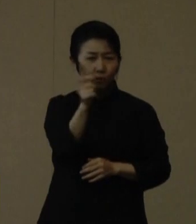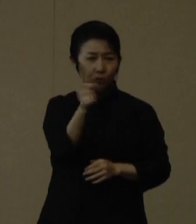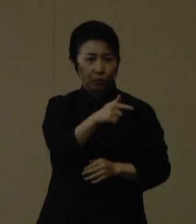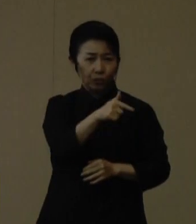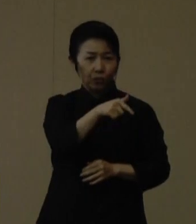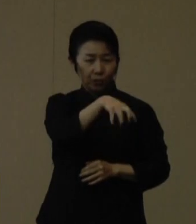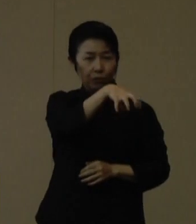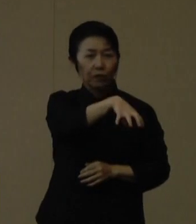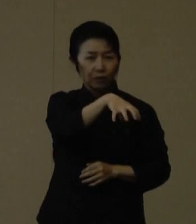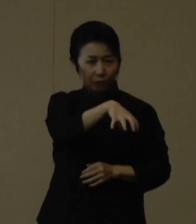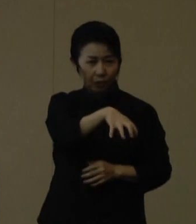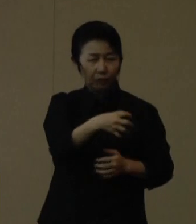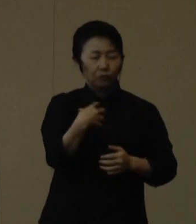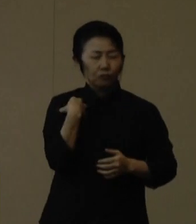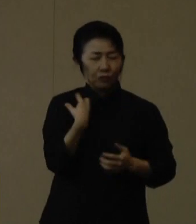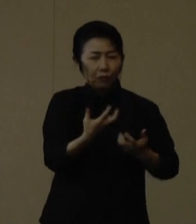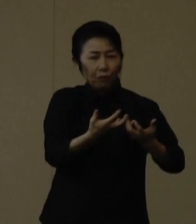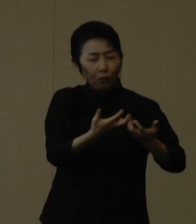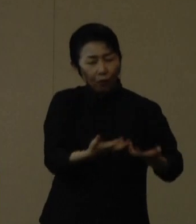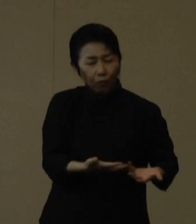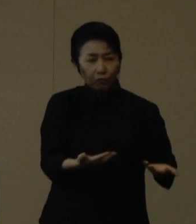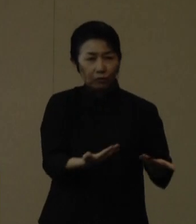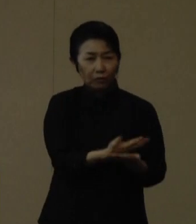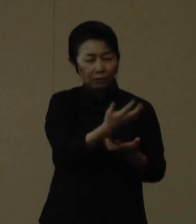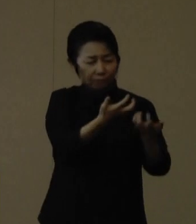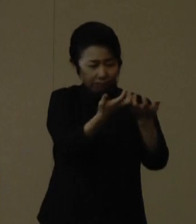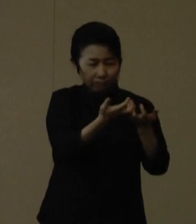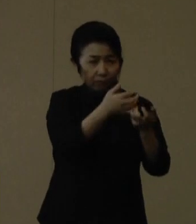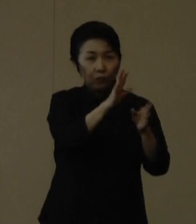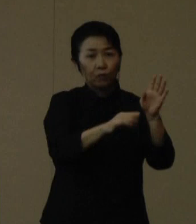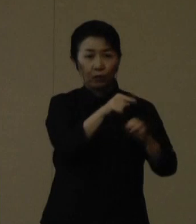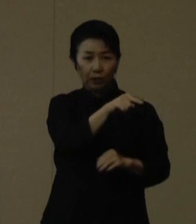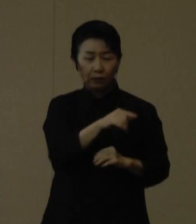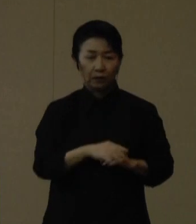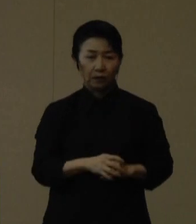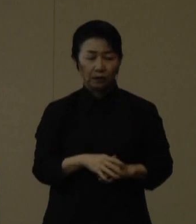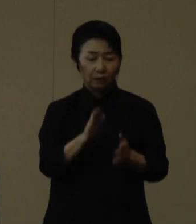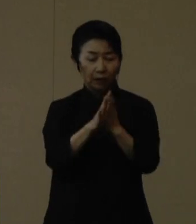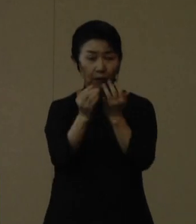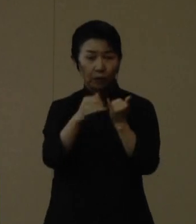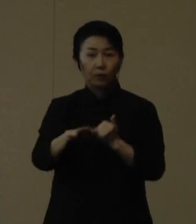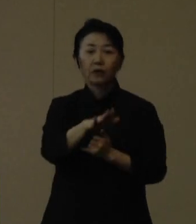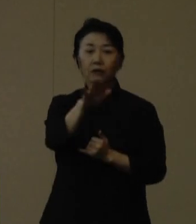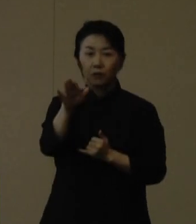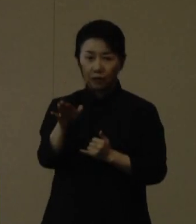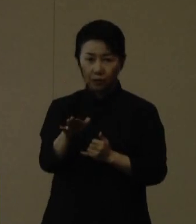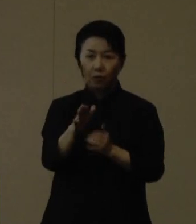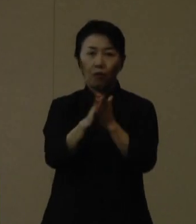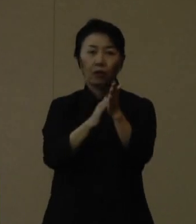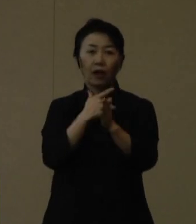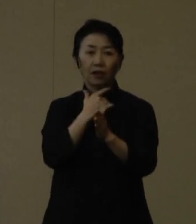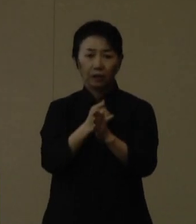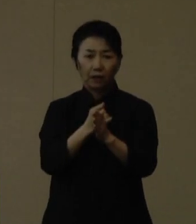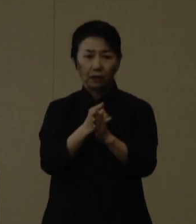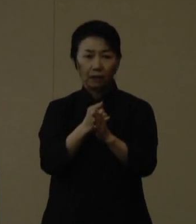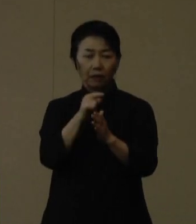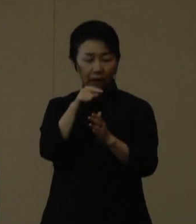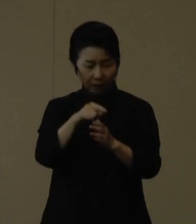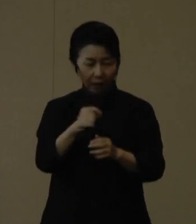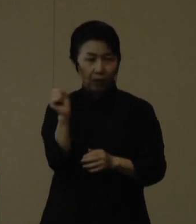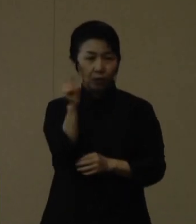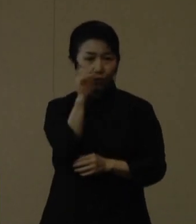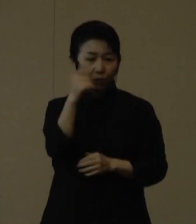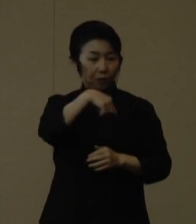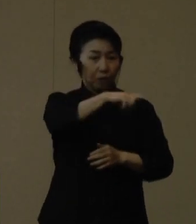救急外来の運用ができない状況になっております。 県民の皆さまには次のとおり、適正な救急受診をお願いいたします。まず、